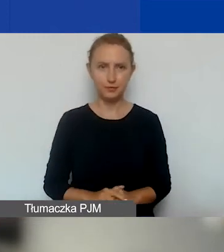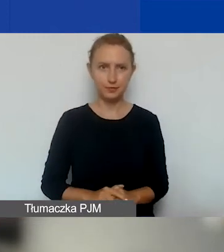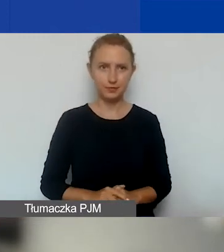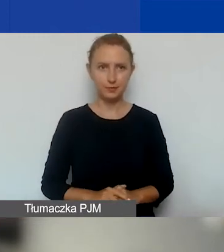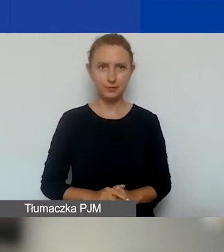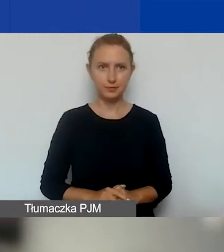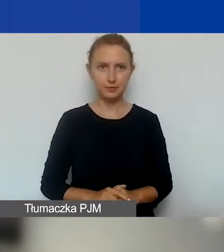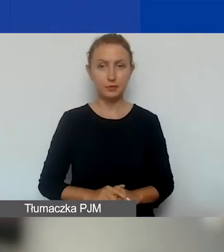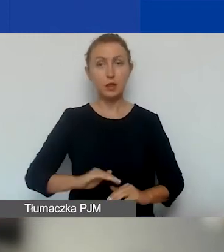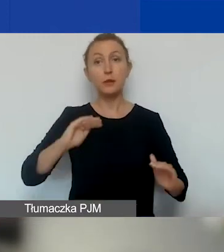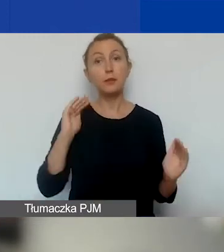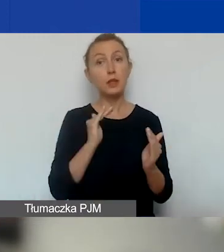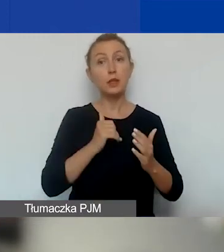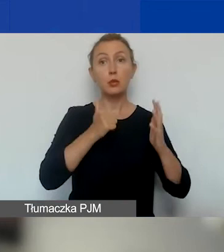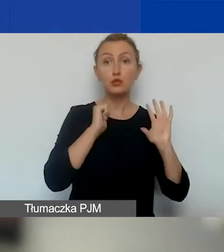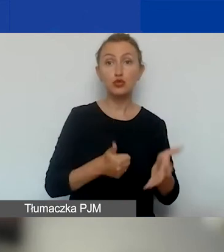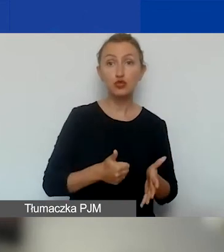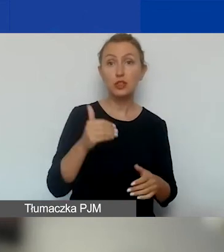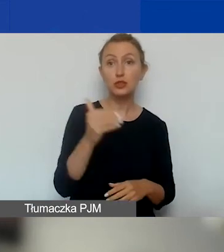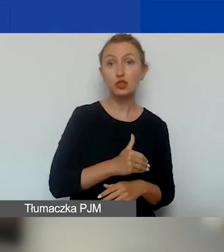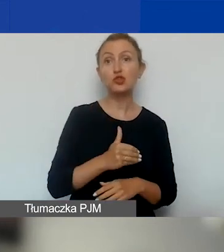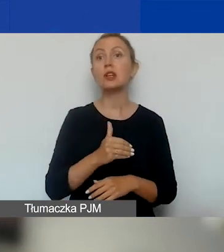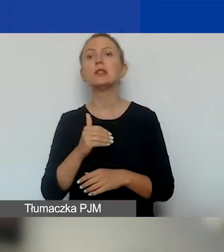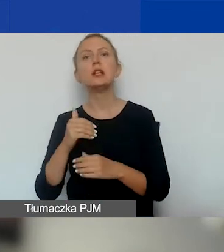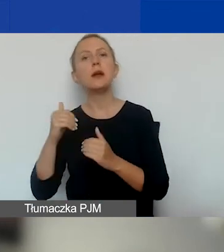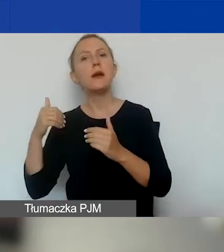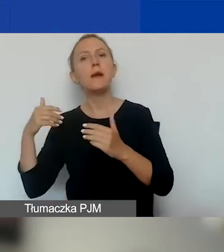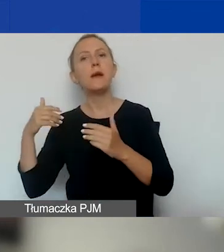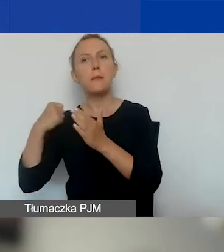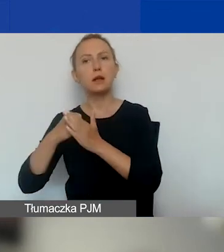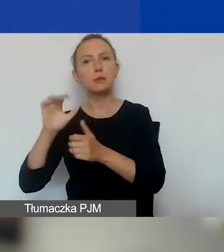Minimalna kwota - 6000, maksymalna kwota - 15 000 euro.